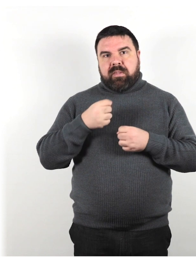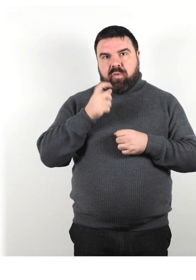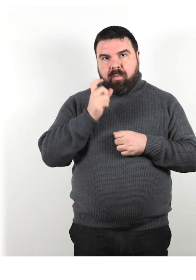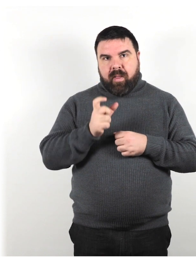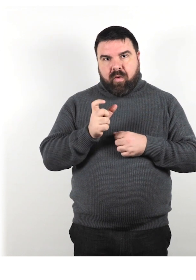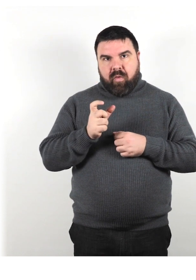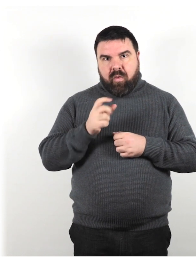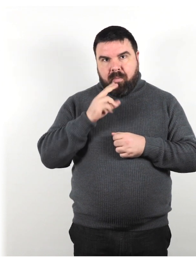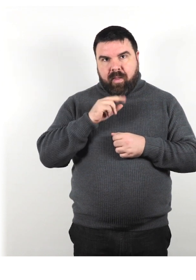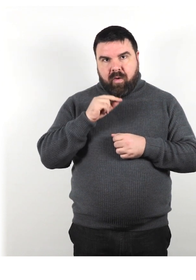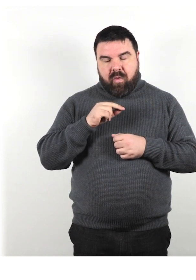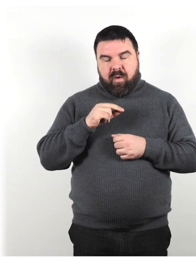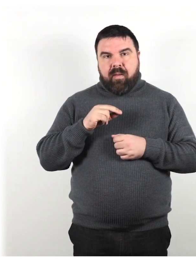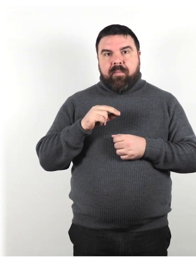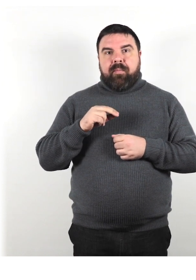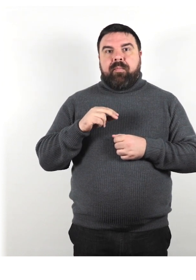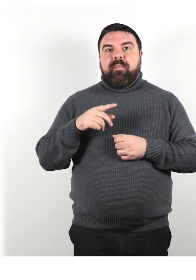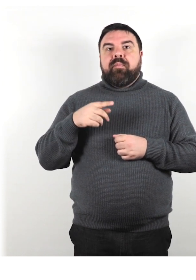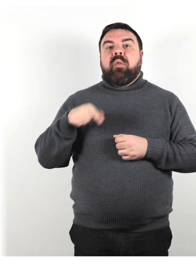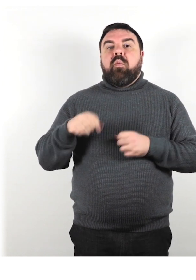Questo può accadere all'improvviso o gradualmente.